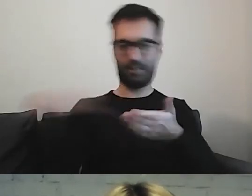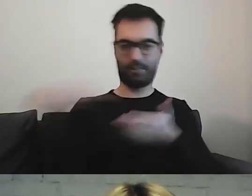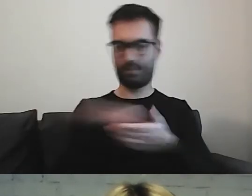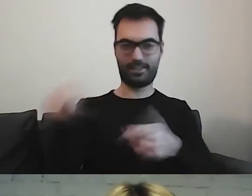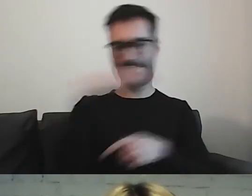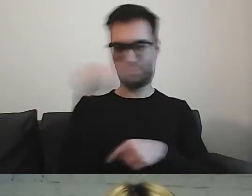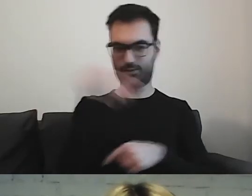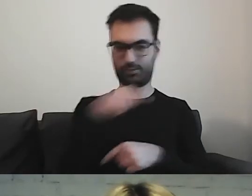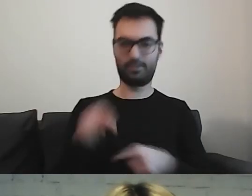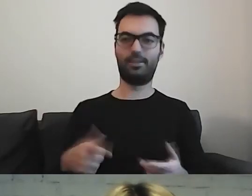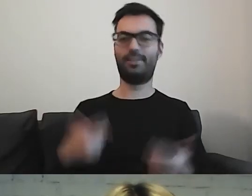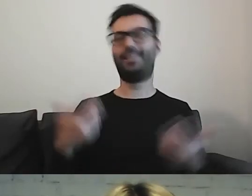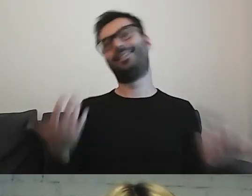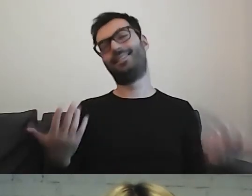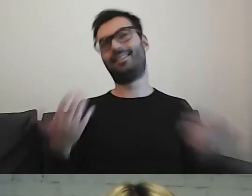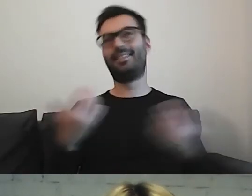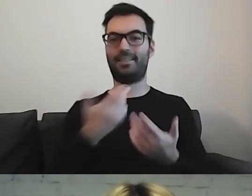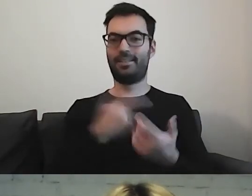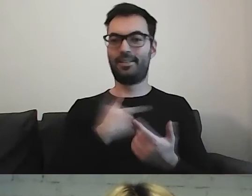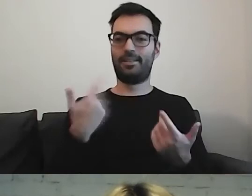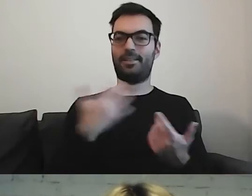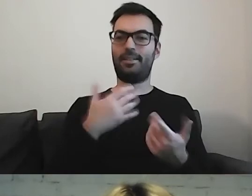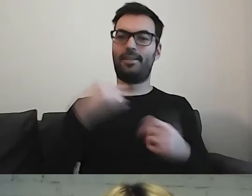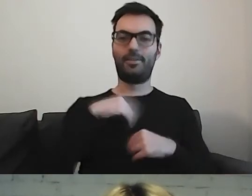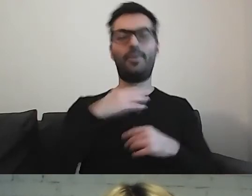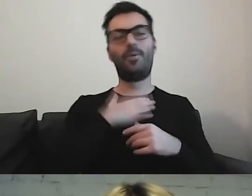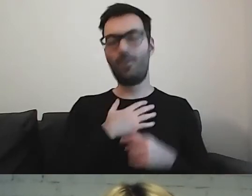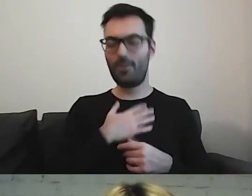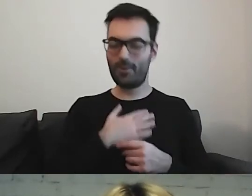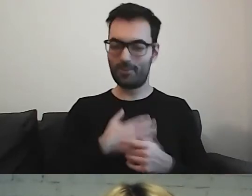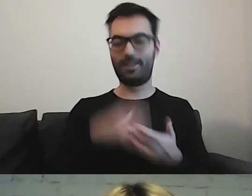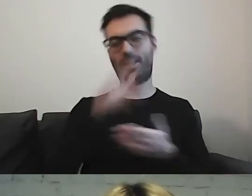Mamy taką naturę, że lubimy się rozpisywać.